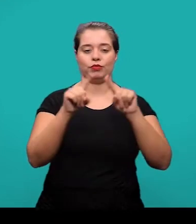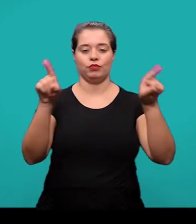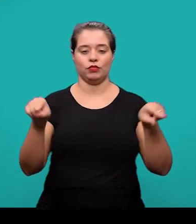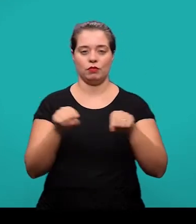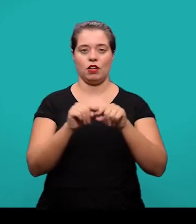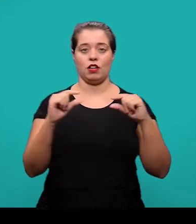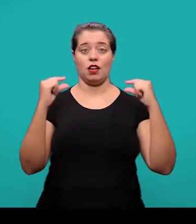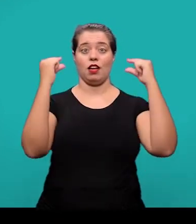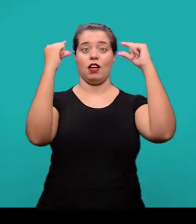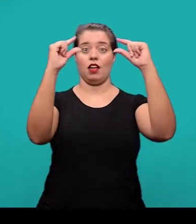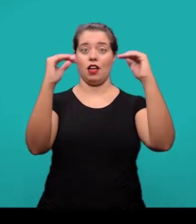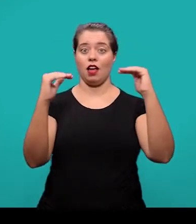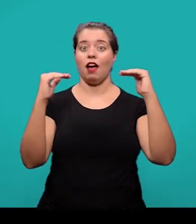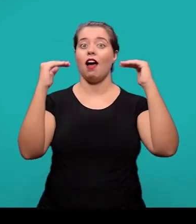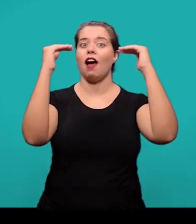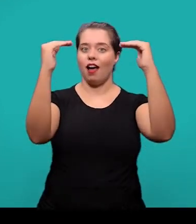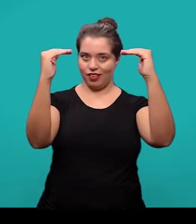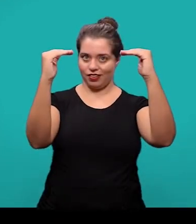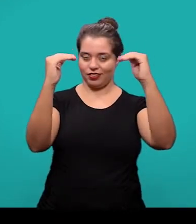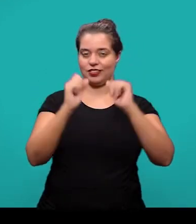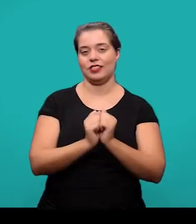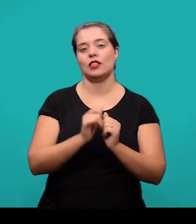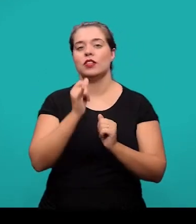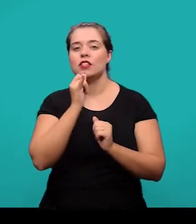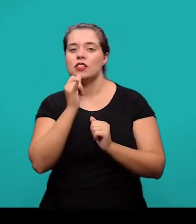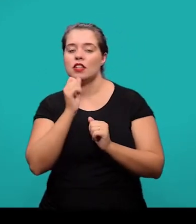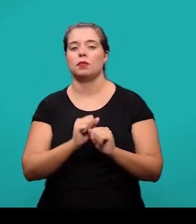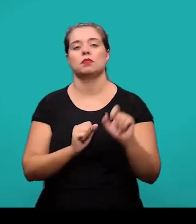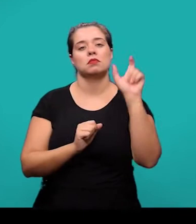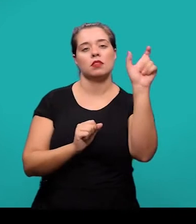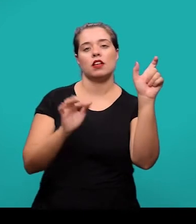precedida da palavra designativa, seja uma figura, um mapa, um quadro